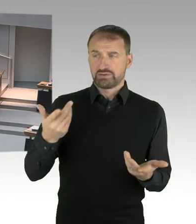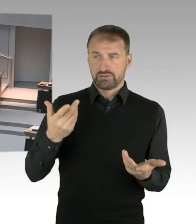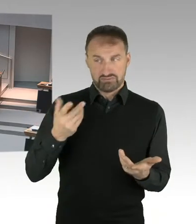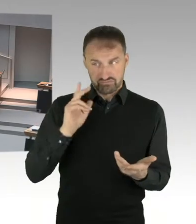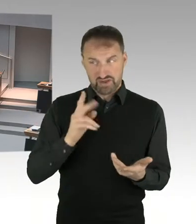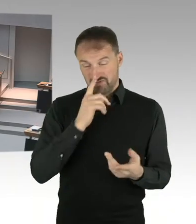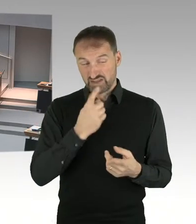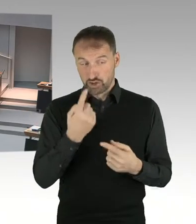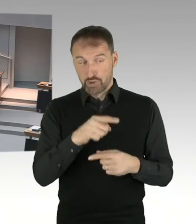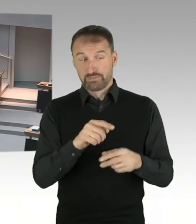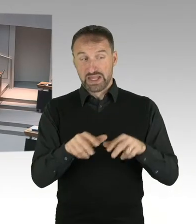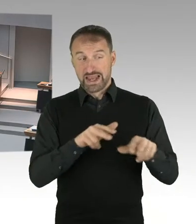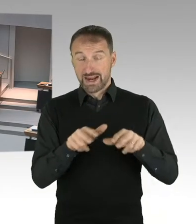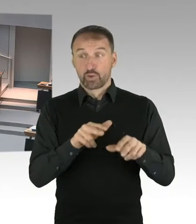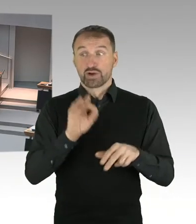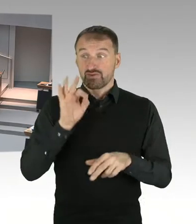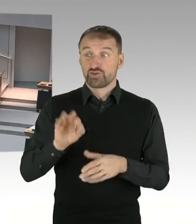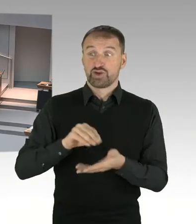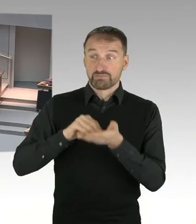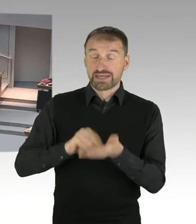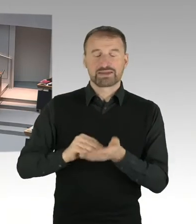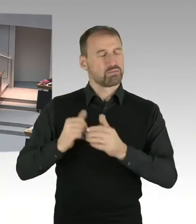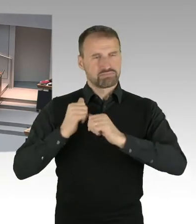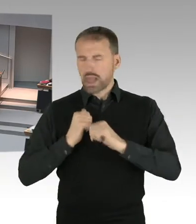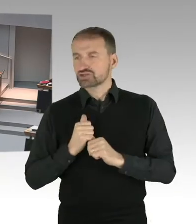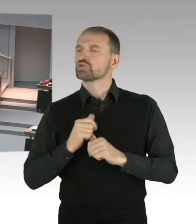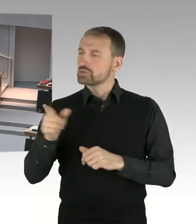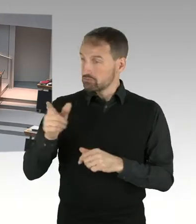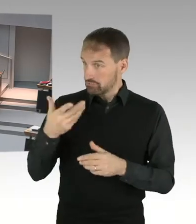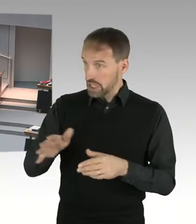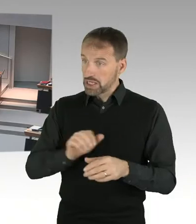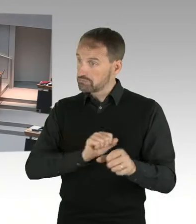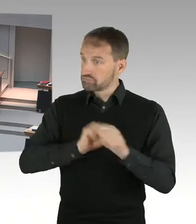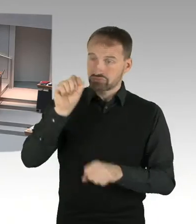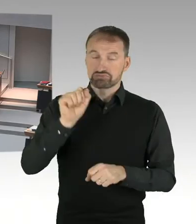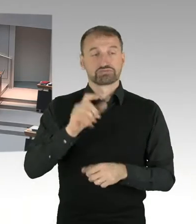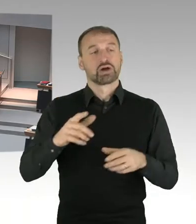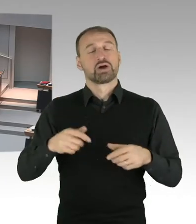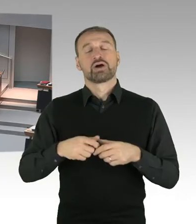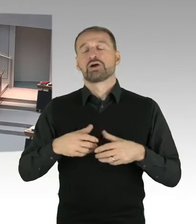(Präsidium) Herr Senator bitte, Sie haben das Wort. (Sprecherwechsel) Also ich habe eben in der ersten Antwort